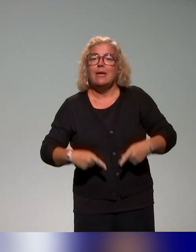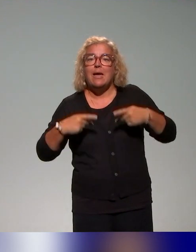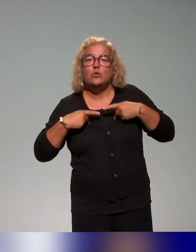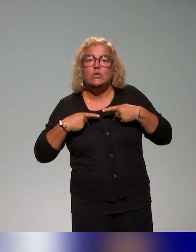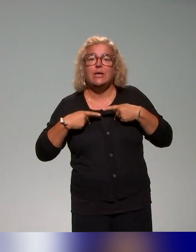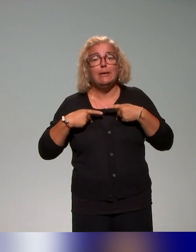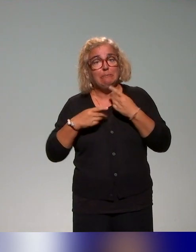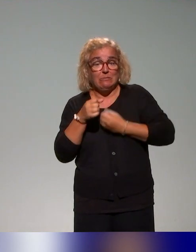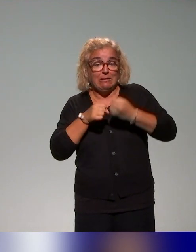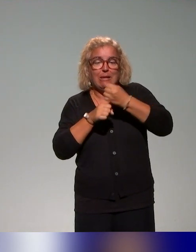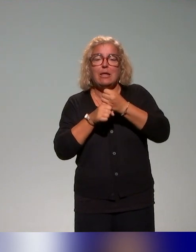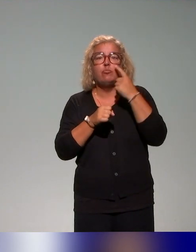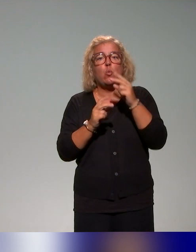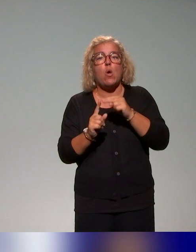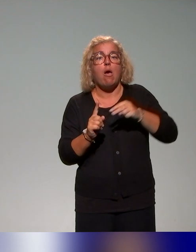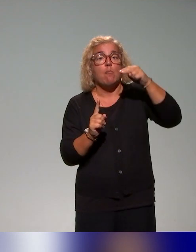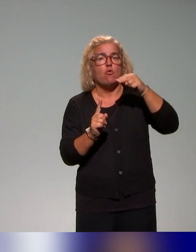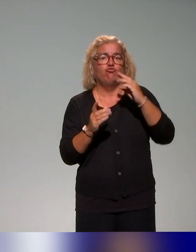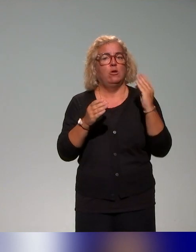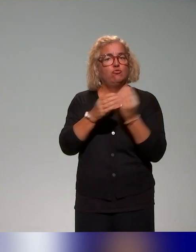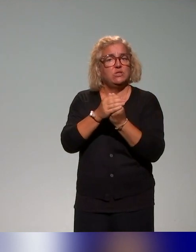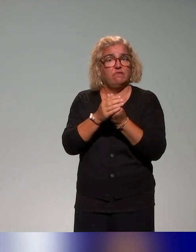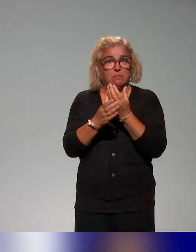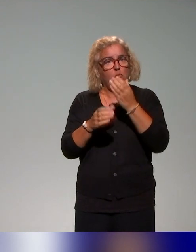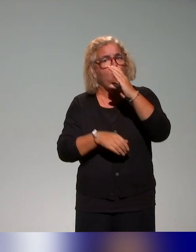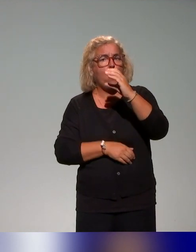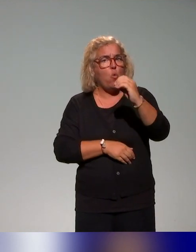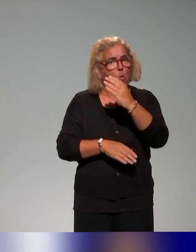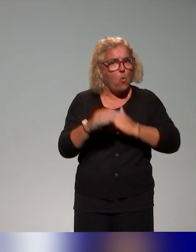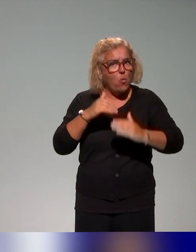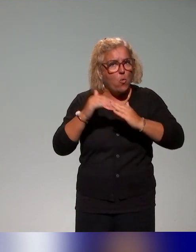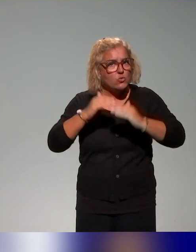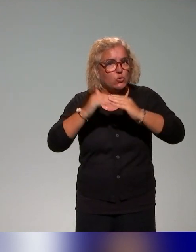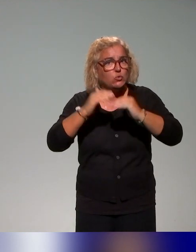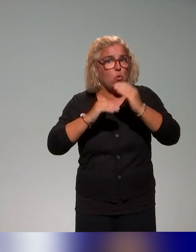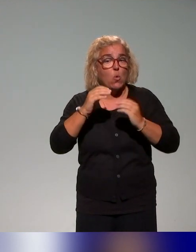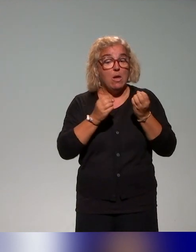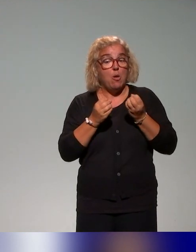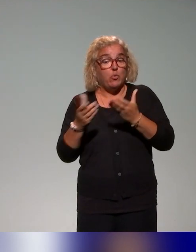qui a été co-construit par ces collègues et qui a été proposé dans différents contextes. C'est ça qui est aussi intéressant.